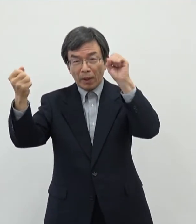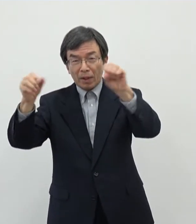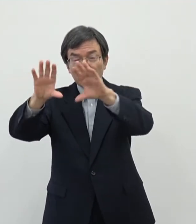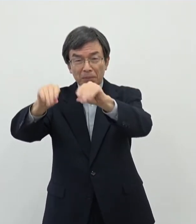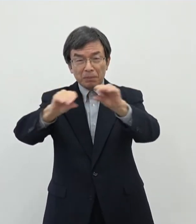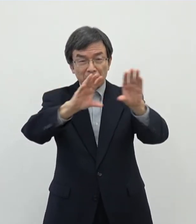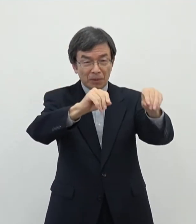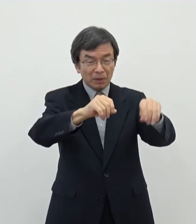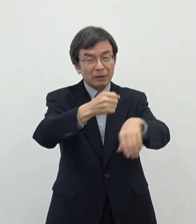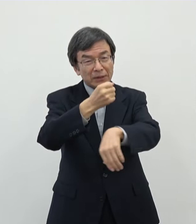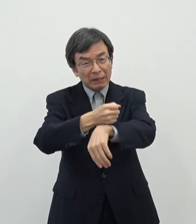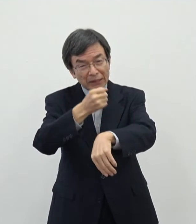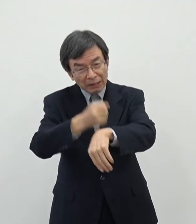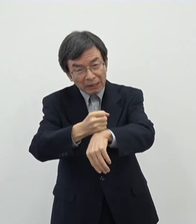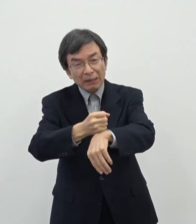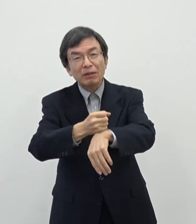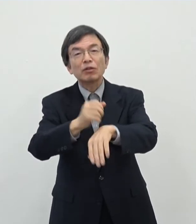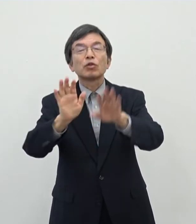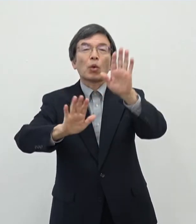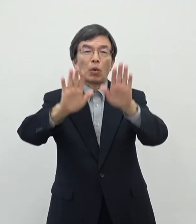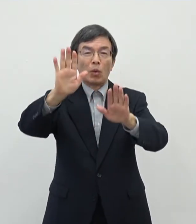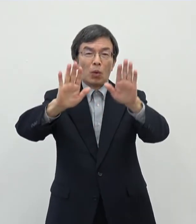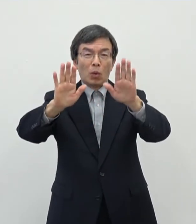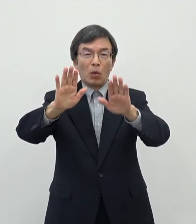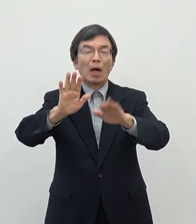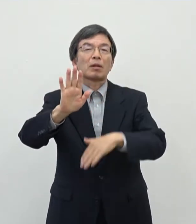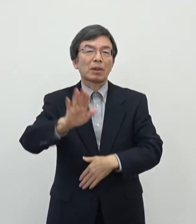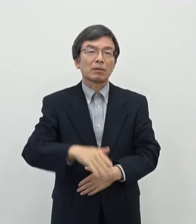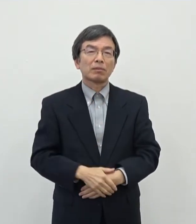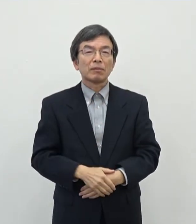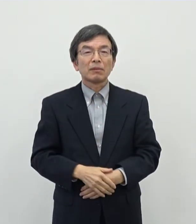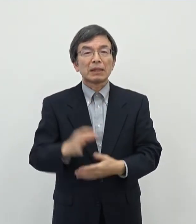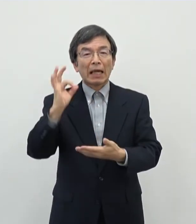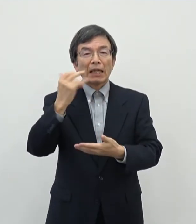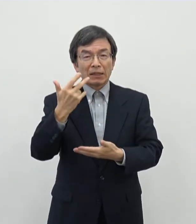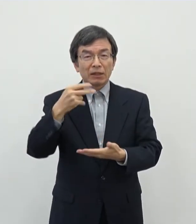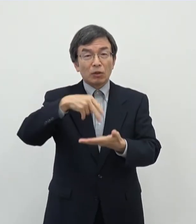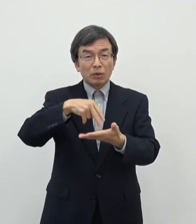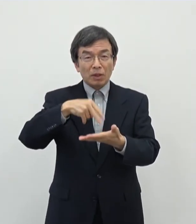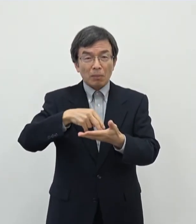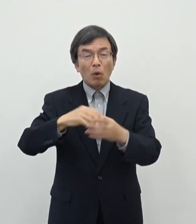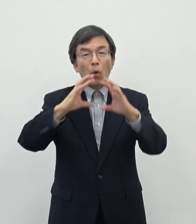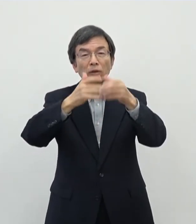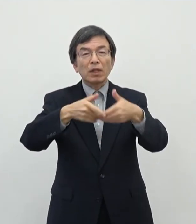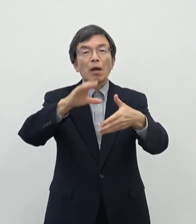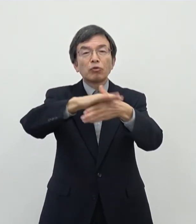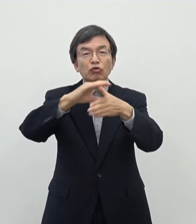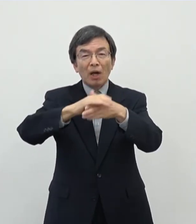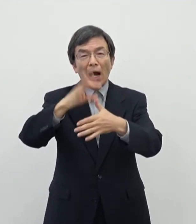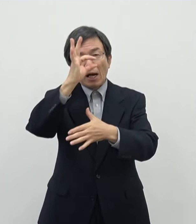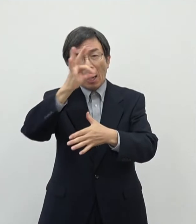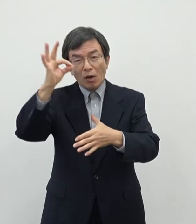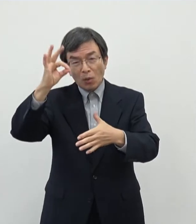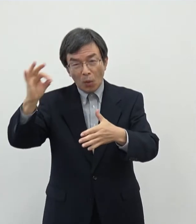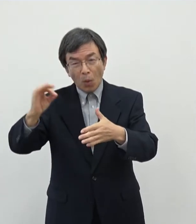いるような状況がございます その中でやはりあの奈良市としても国際文化観光都市ということでもございますので